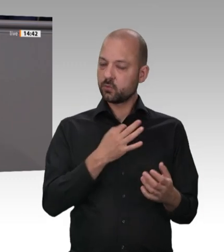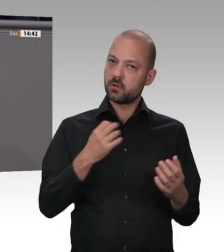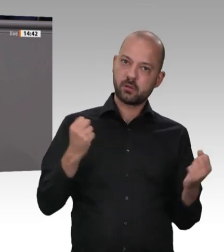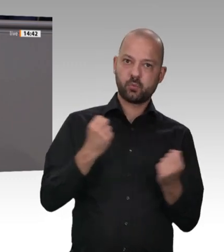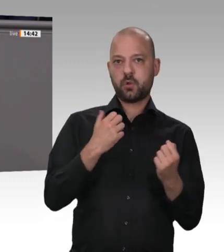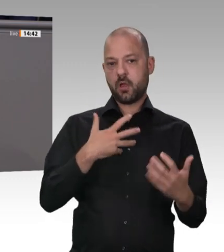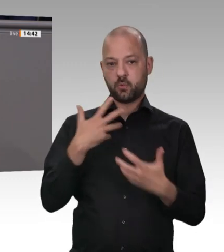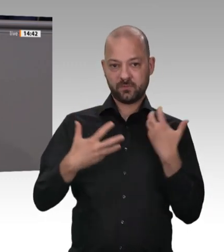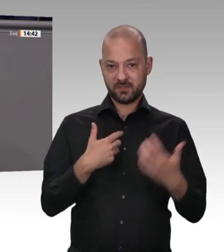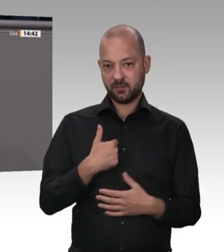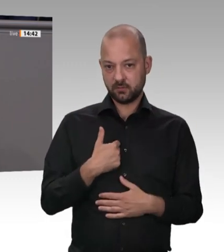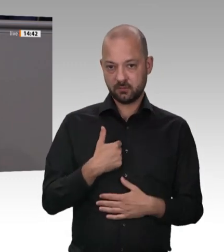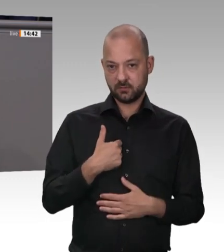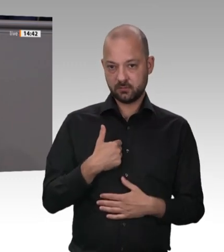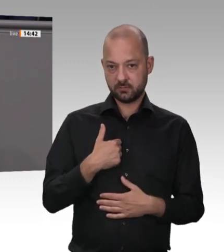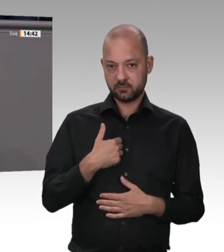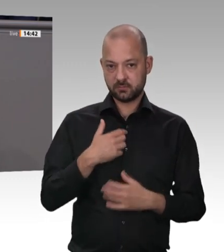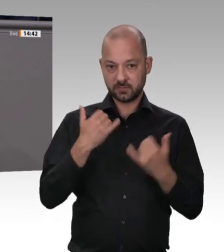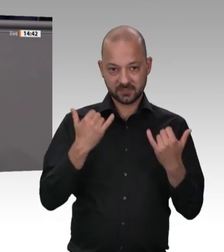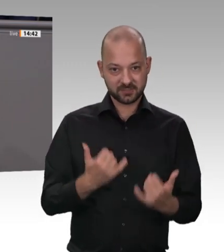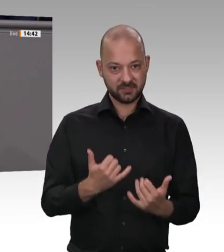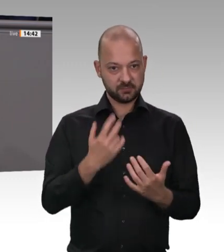die Familien endlich wieder die Kinder in die Kita oder